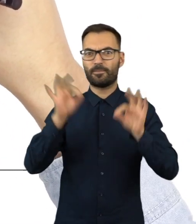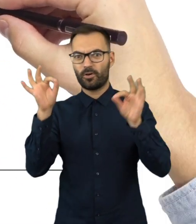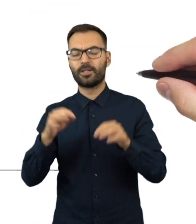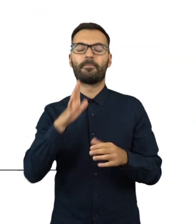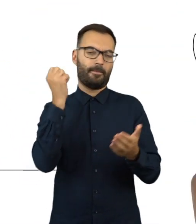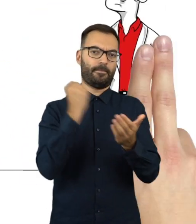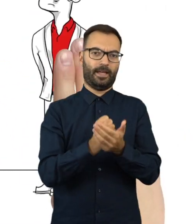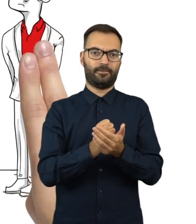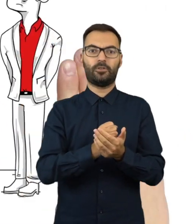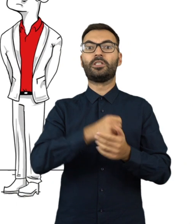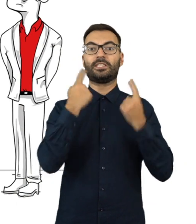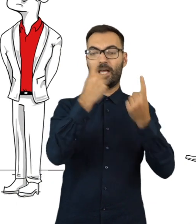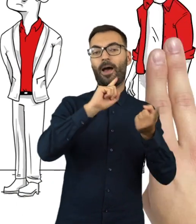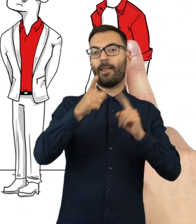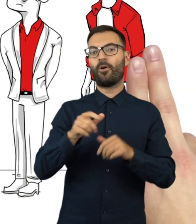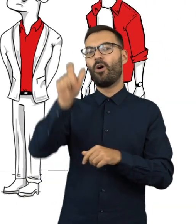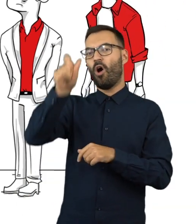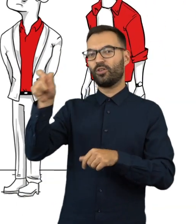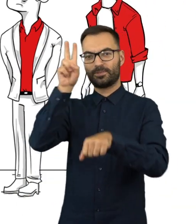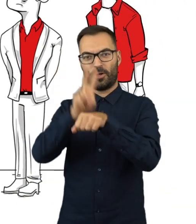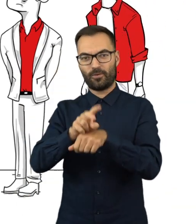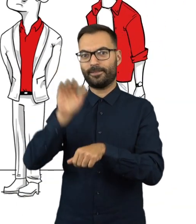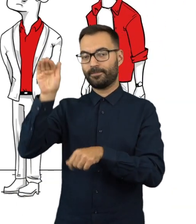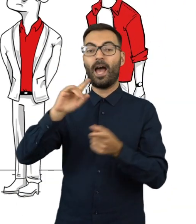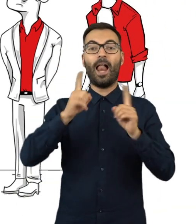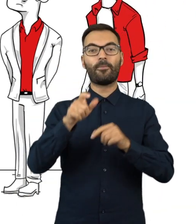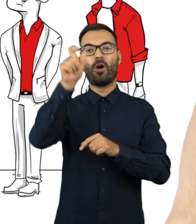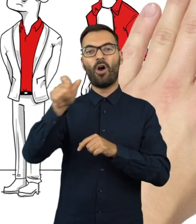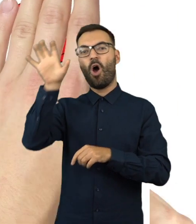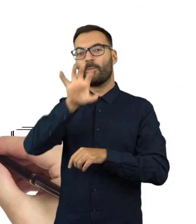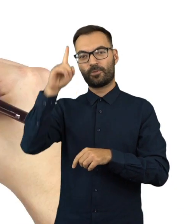Robi to osobiście lub przez mężów zaufania albo przez obserwatorów społecznych.